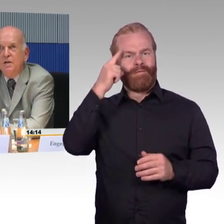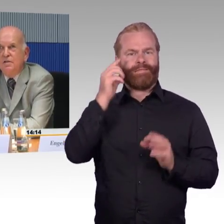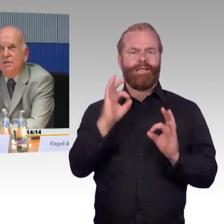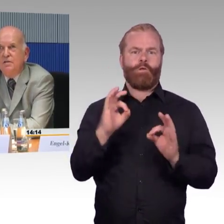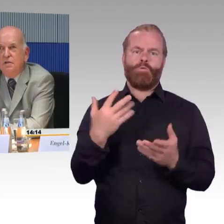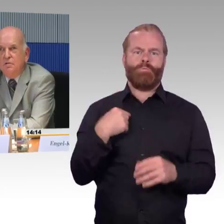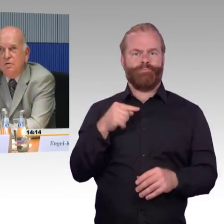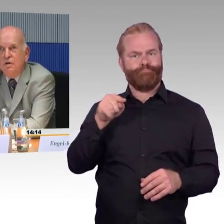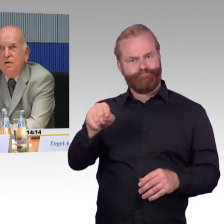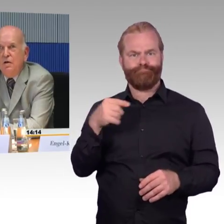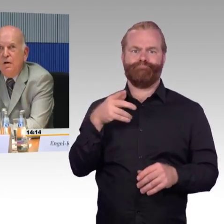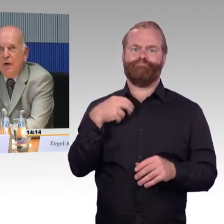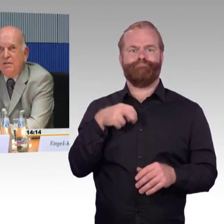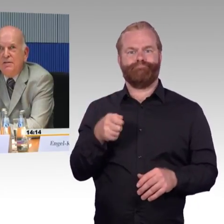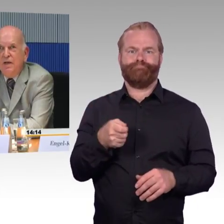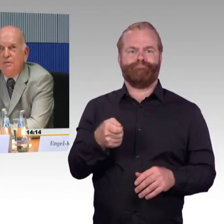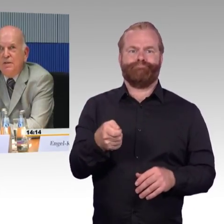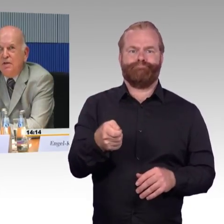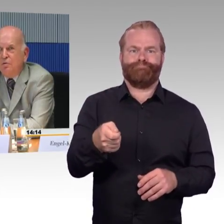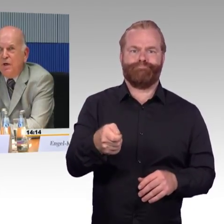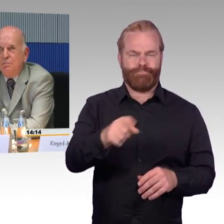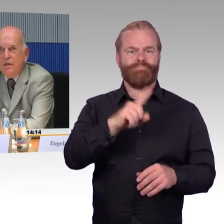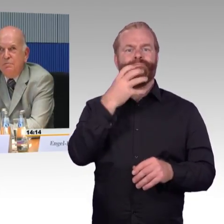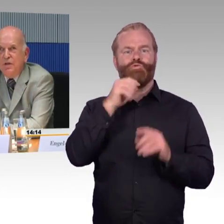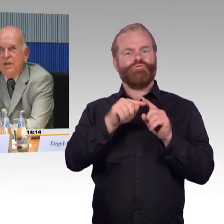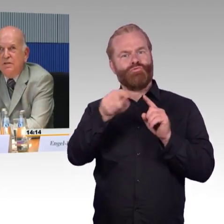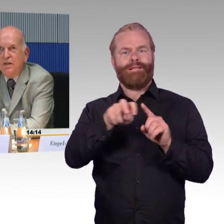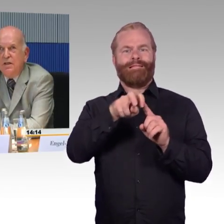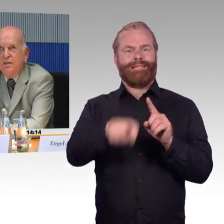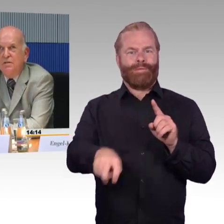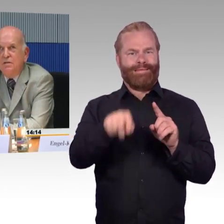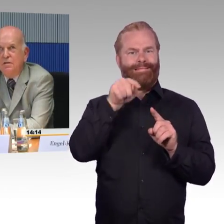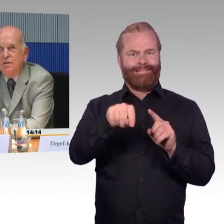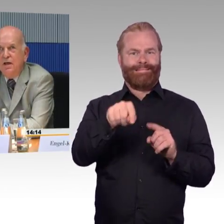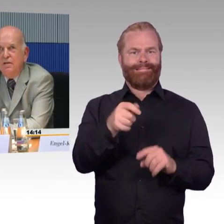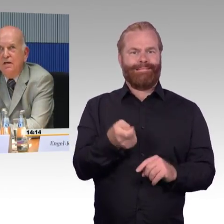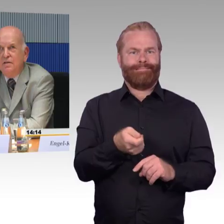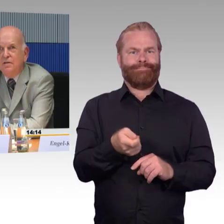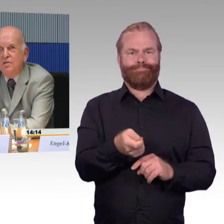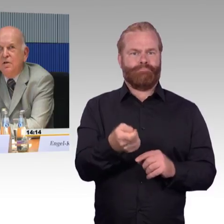die Maßnahmen sind auch beim selben Verkehrsträger nicht einheitlich.